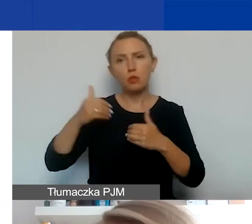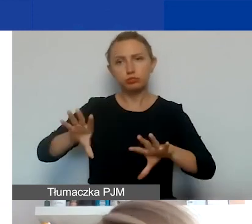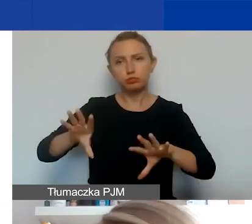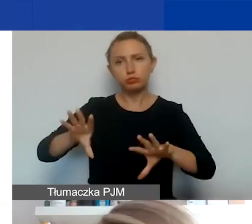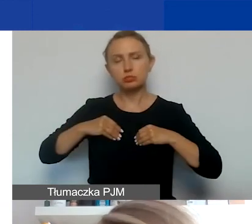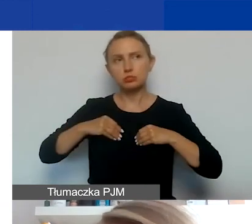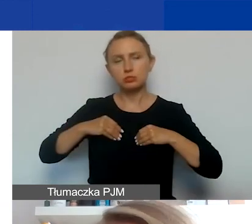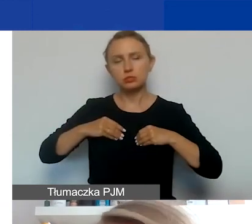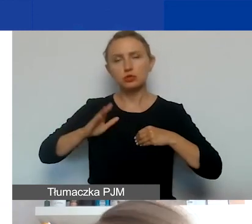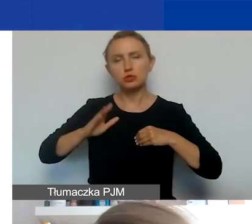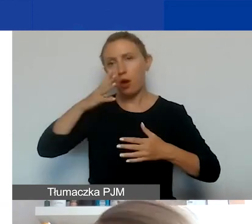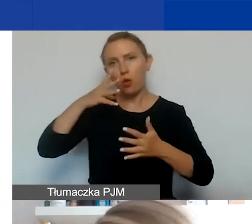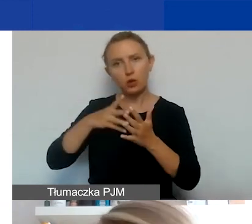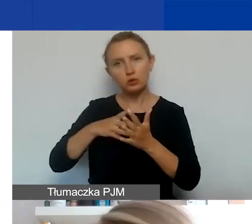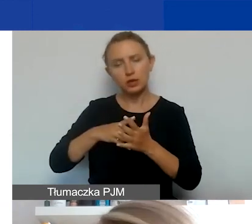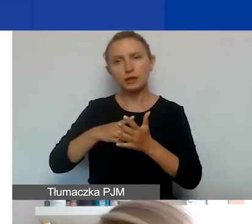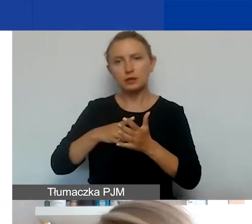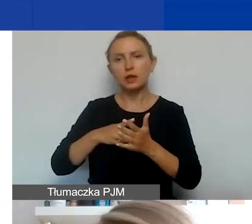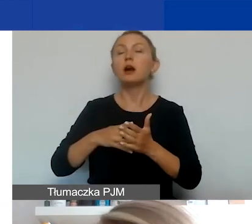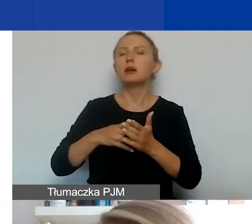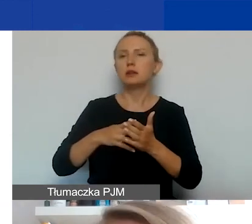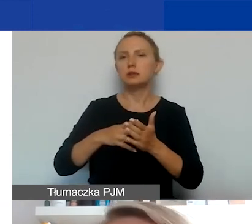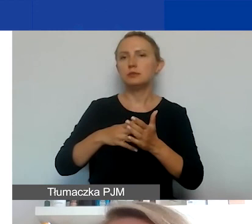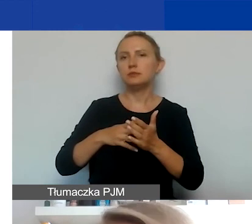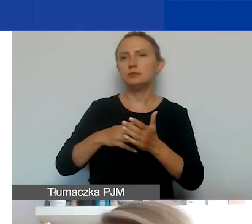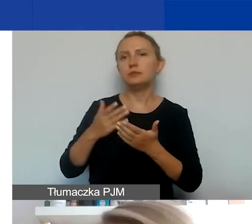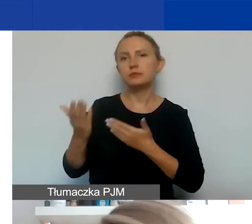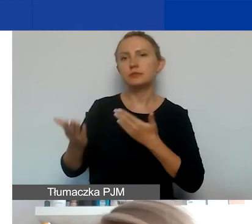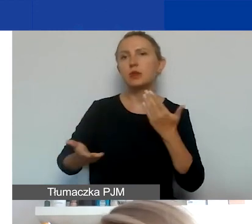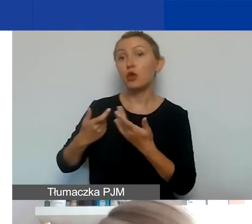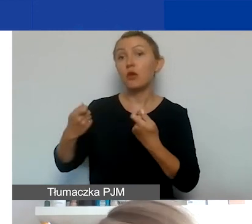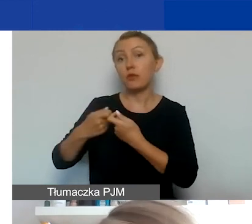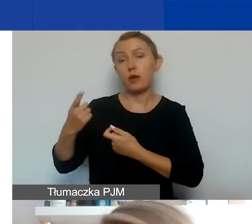i podlegać ocenie, a wniosek traktowany jako wniosek partnerski, deklarację partnerstwa.